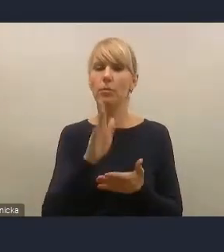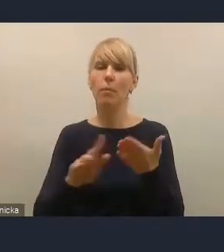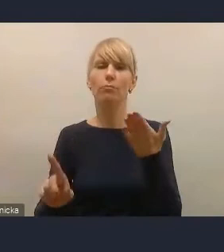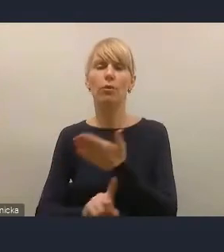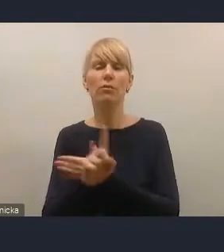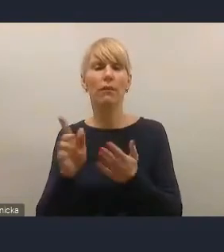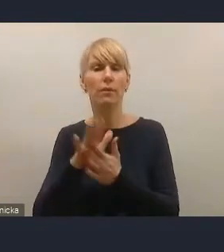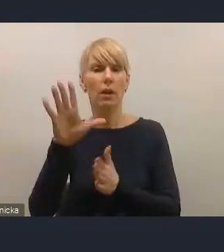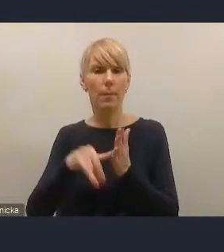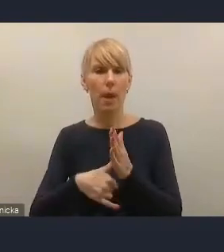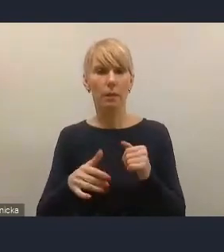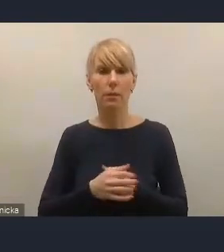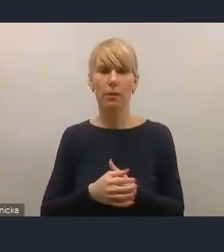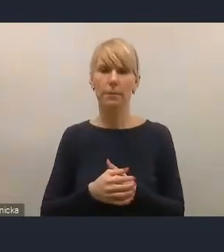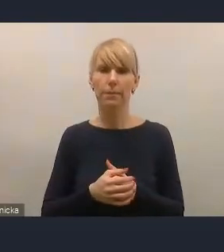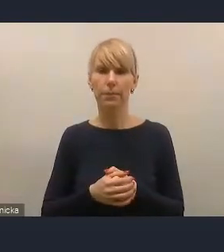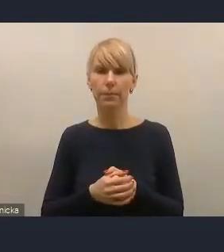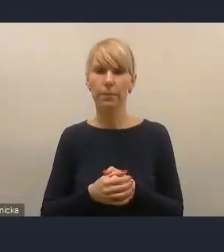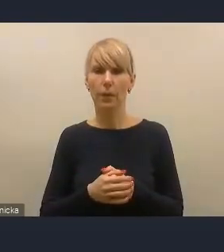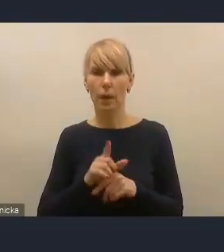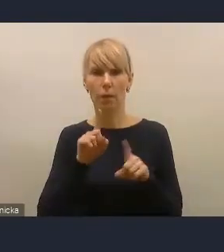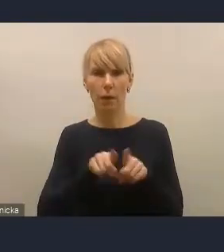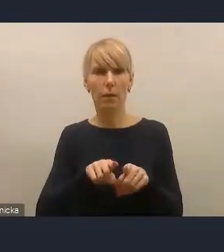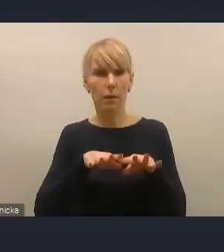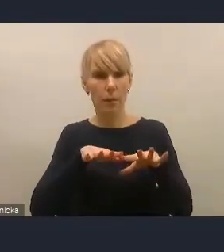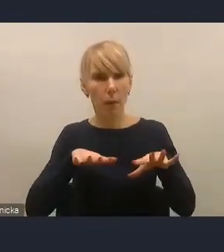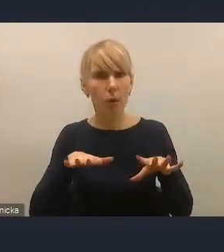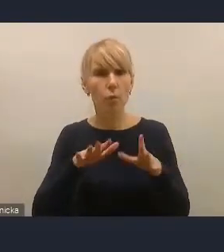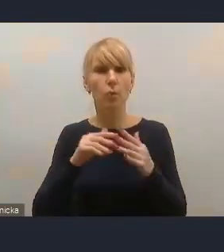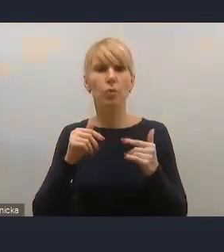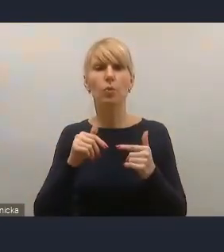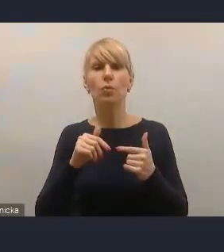Także wiele osób, które reprezentuje nasze miasta członkowskie